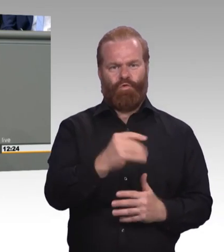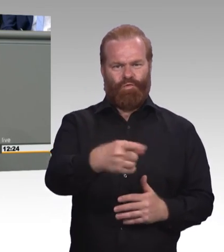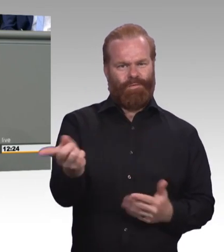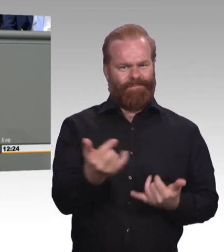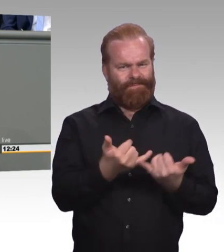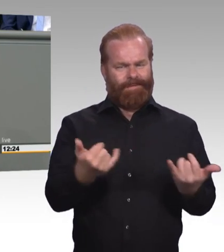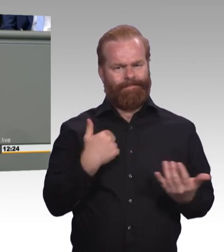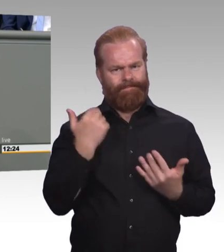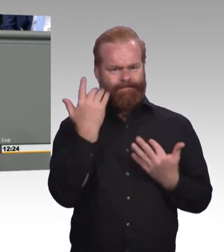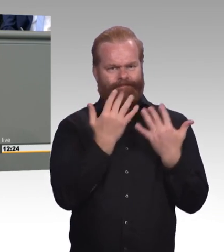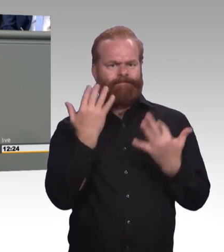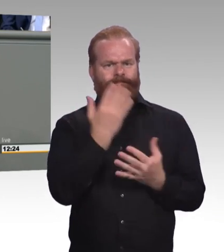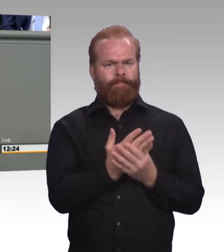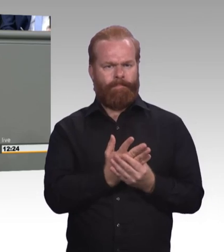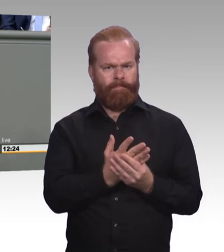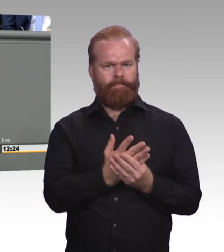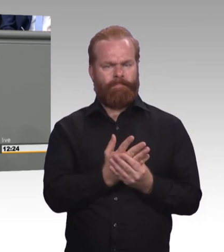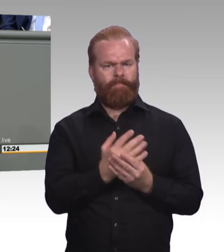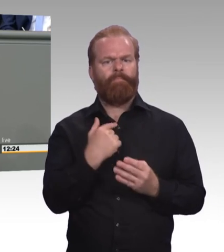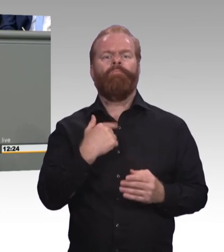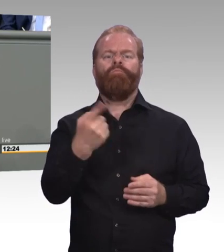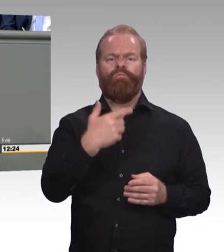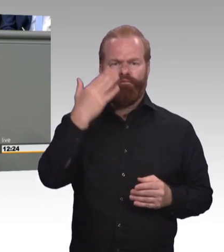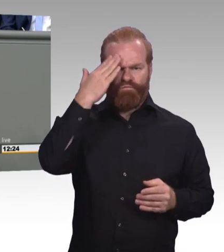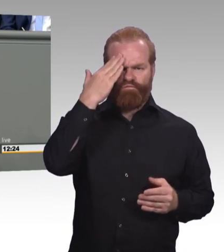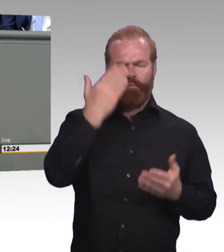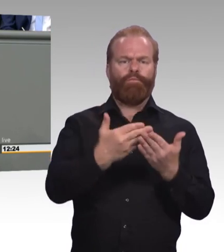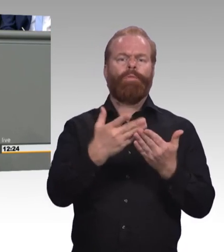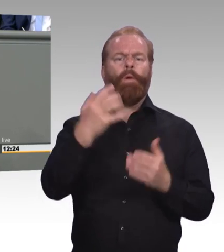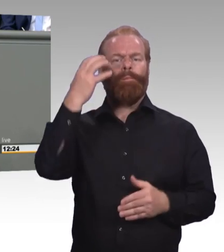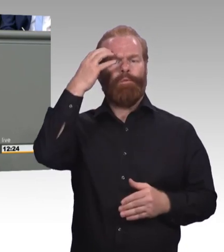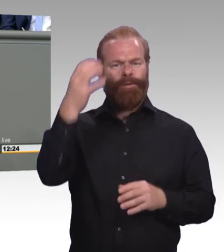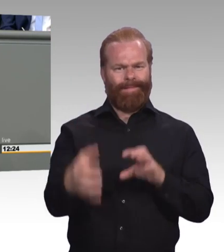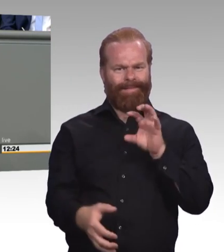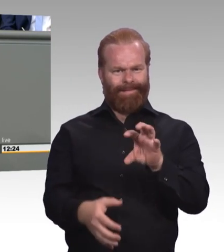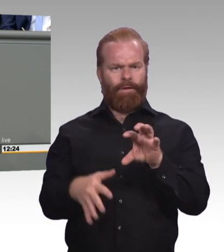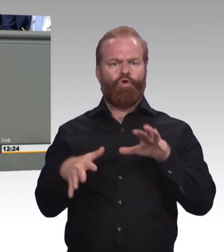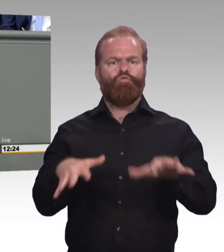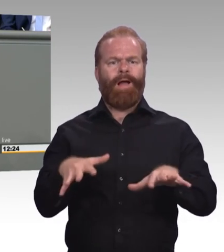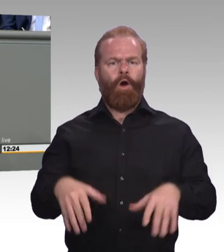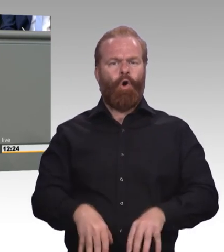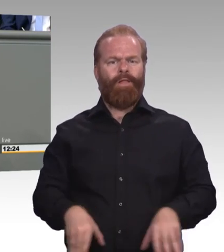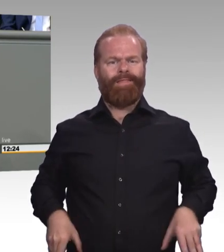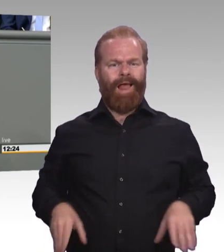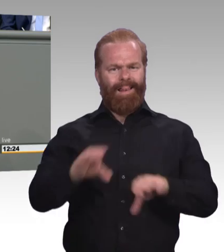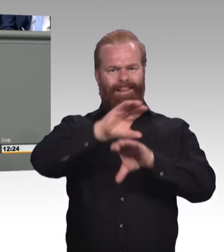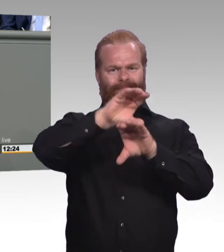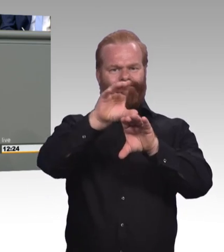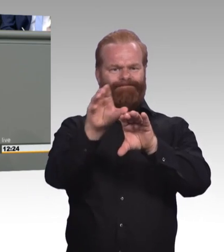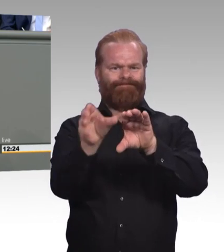Bei uns ist die Lage am Arbeitsmarkt sehr erfreulich. Die Arbeitslosenquote ist gering. Die Auftragslage gerade bei den Handwerksbetrieben